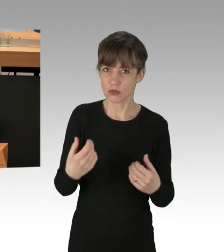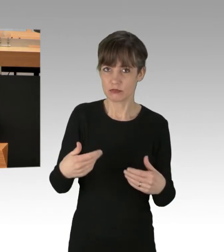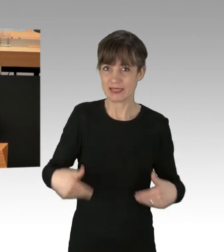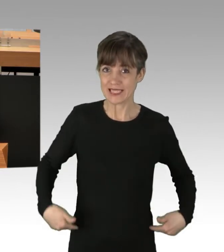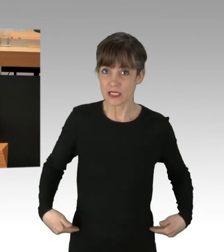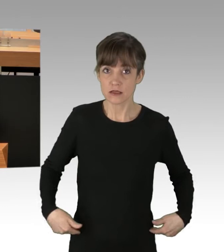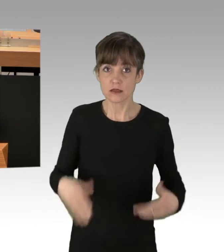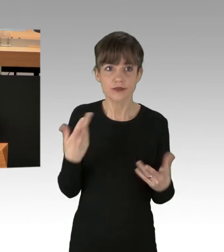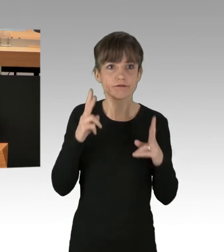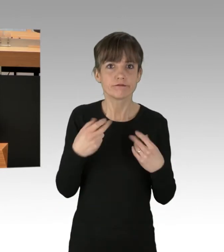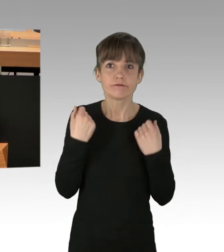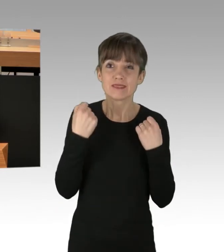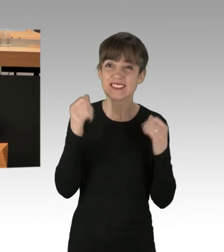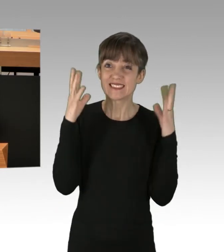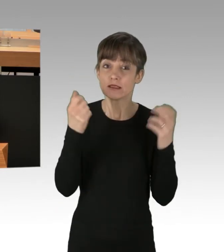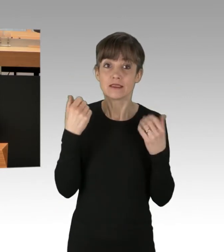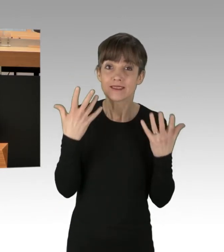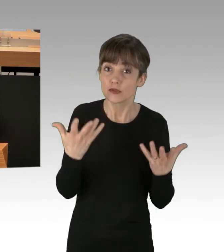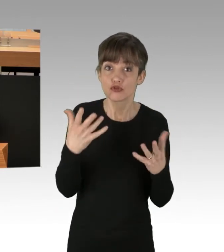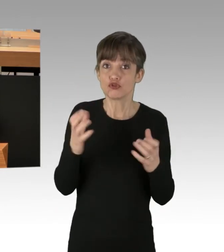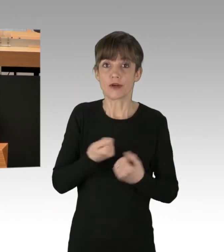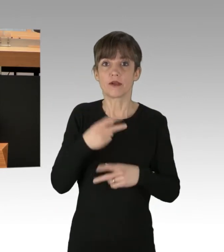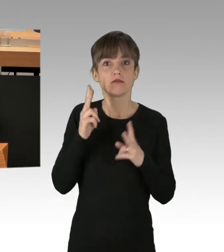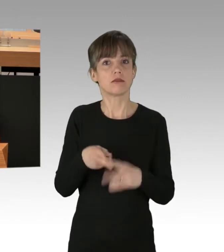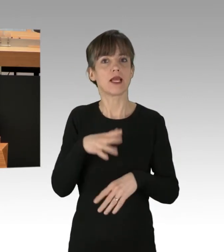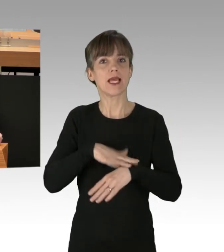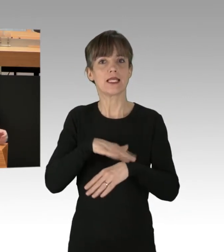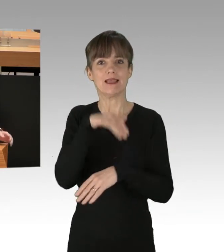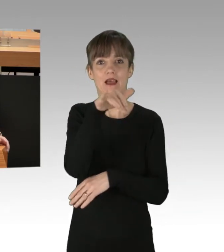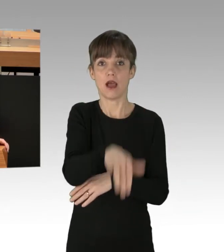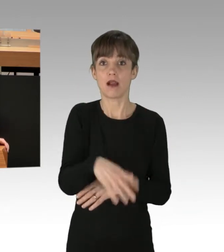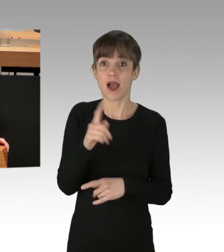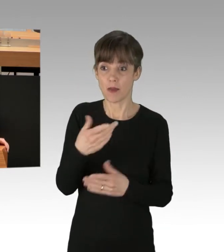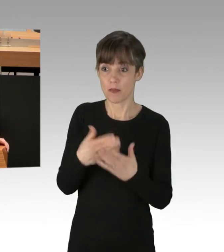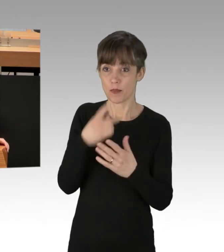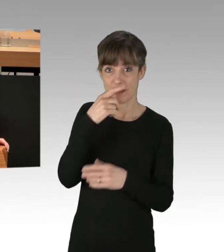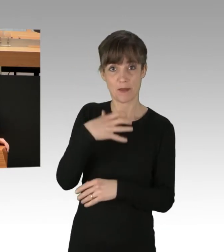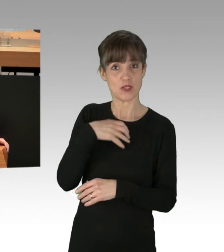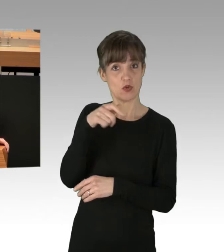Und das, obwohl bei Schlaganfällen und Herzinfarkten oftmals Minuten über Leben und Tod entscheiden können.